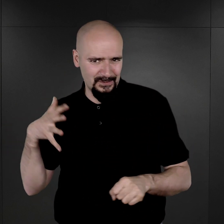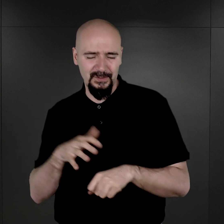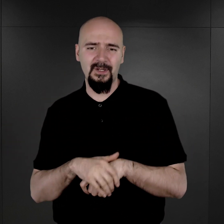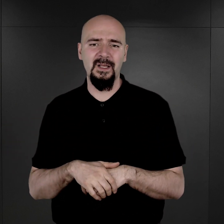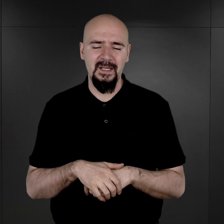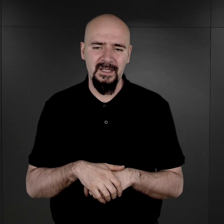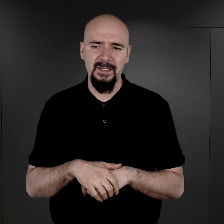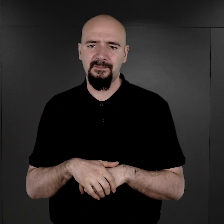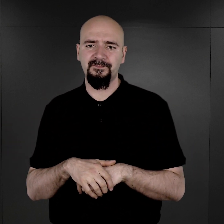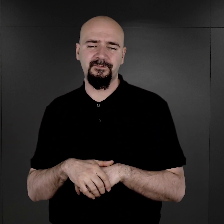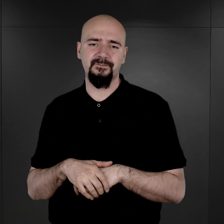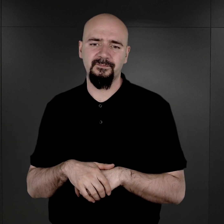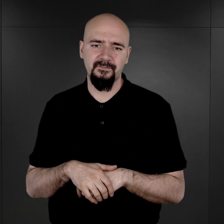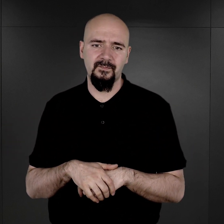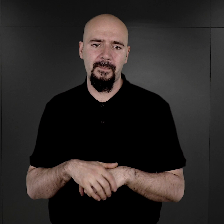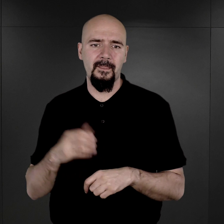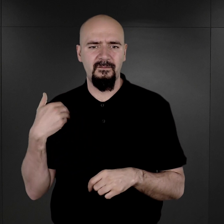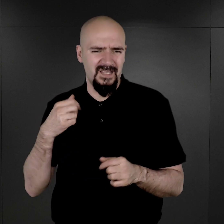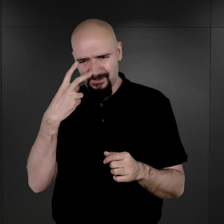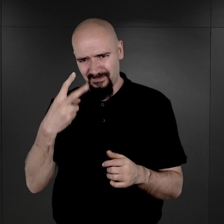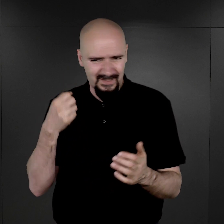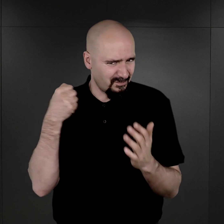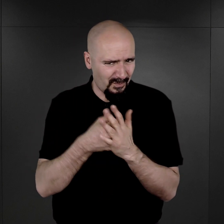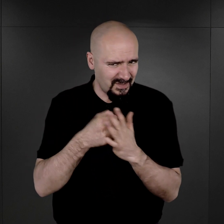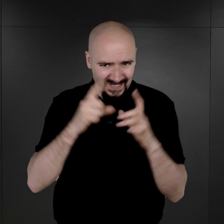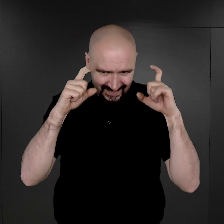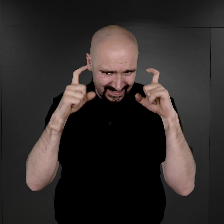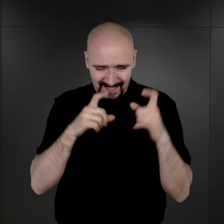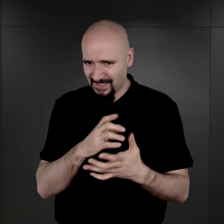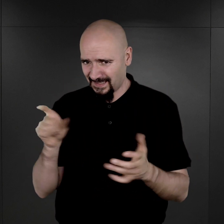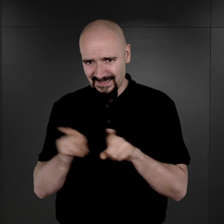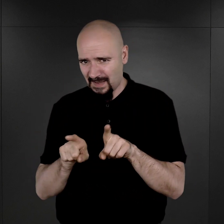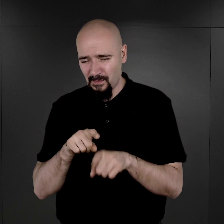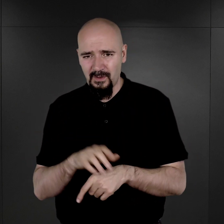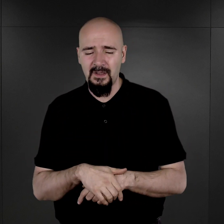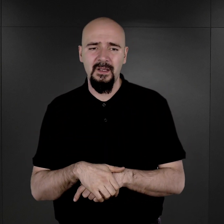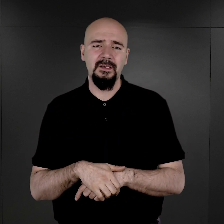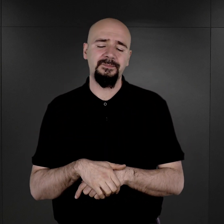To niejednokrotnie widać na twarzach, które noszą ślady pobicia.